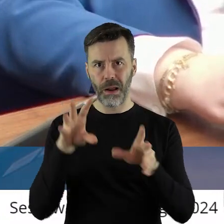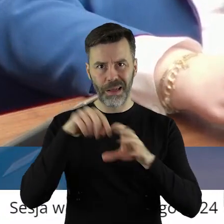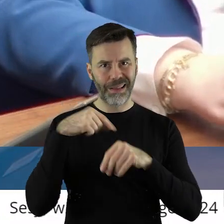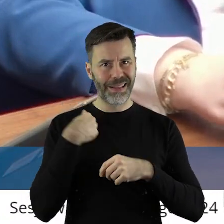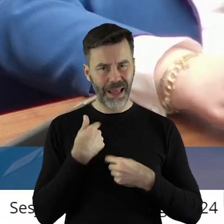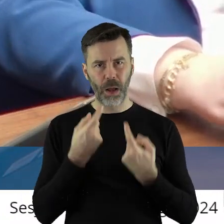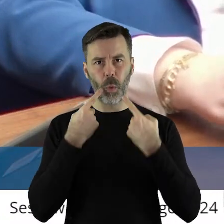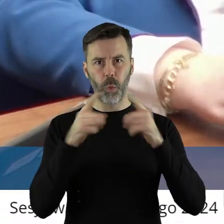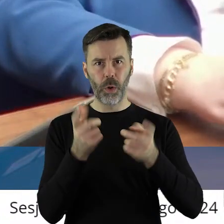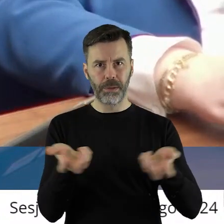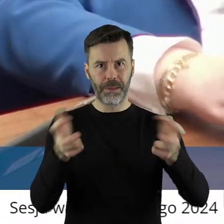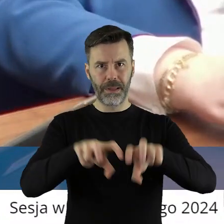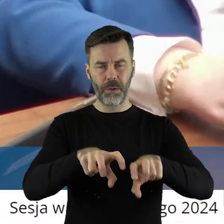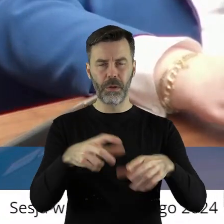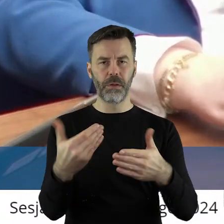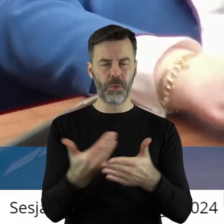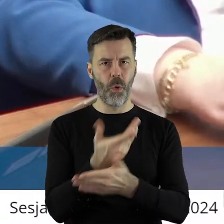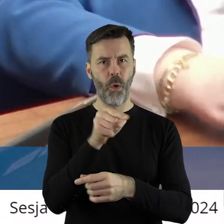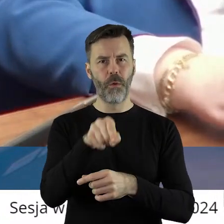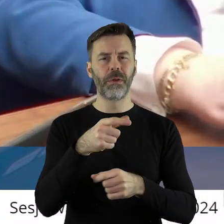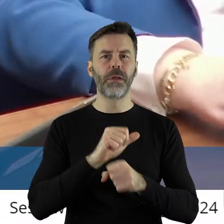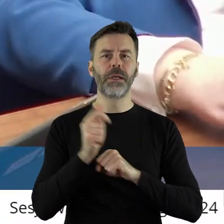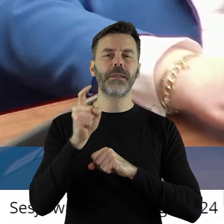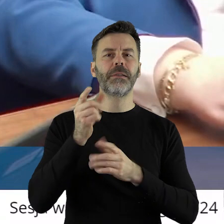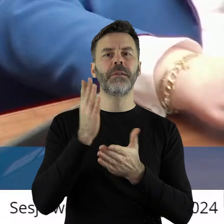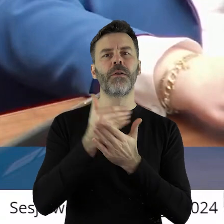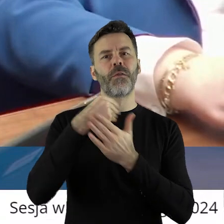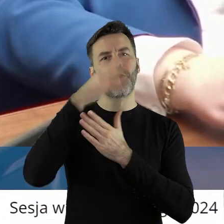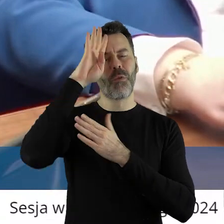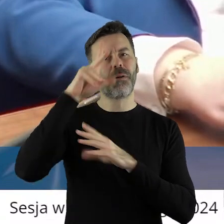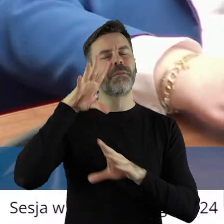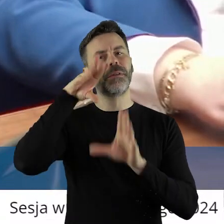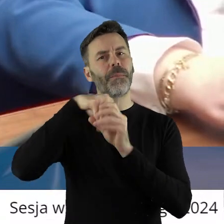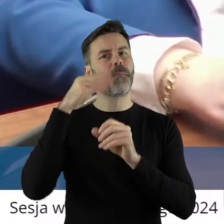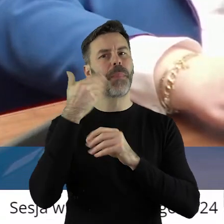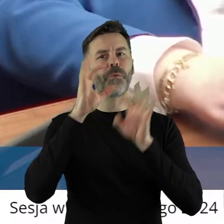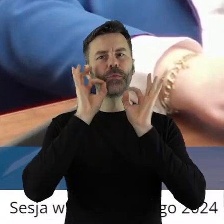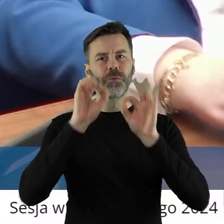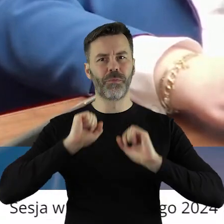że ta instytucja na terenie województwa łódzkiego, ale nie tylko, działa bardzo